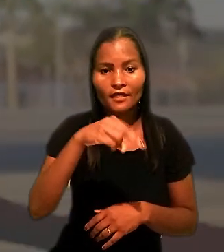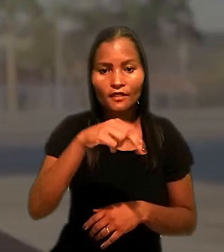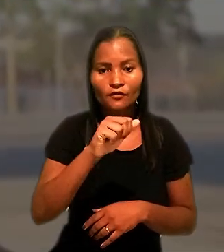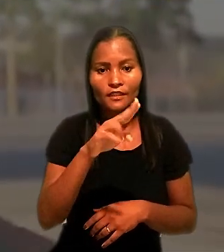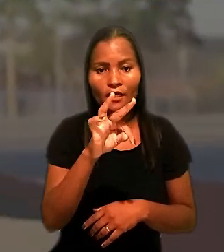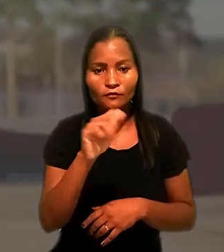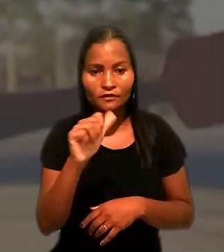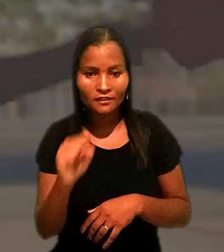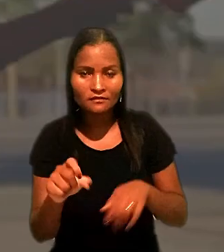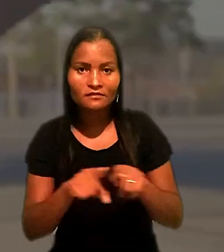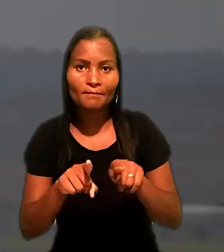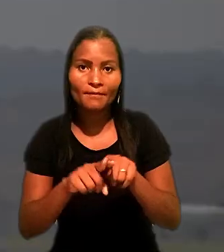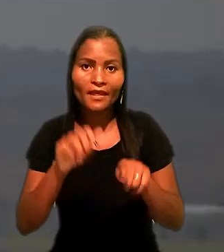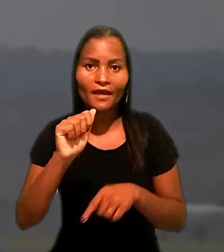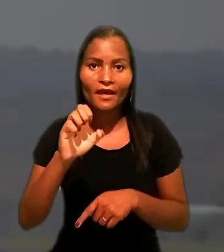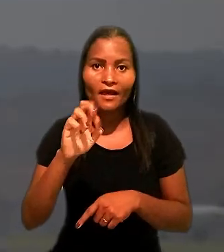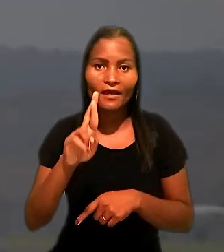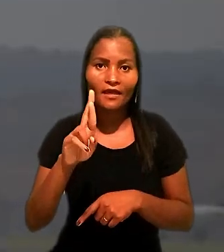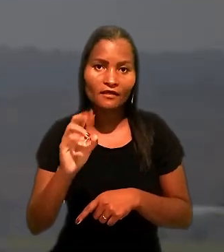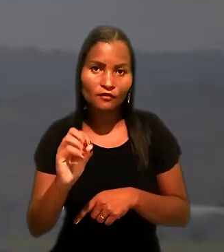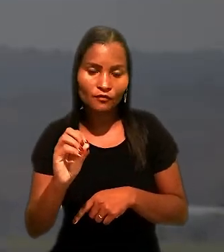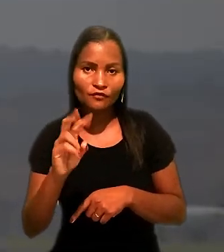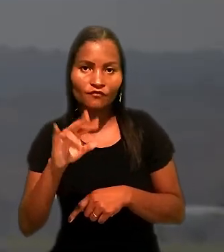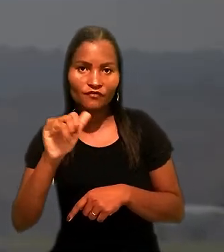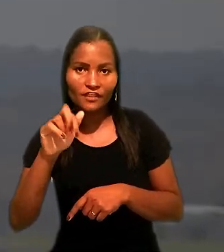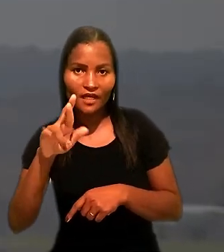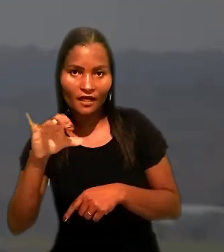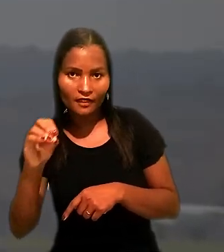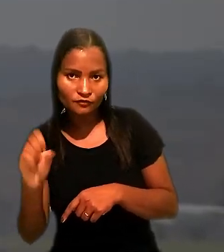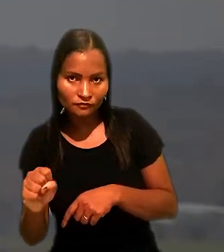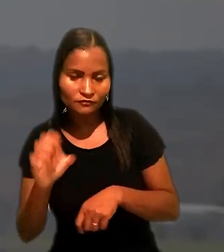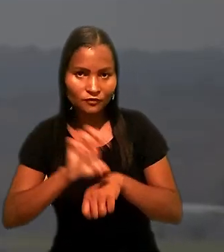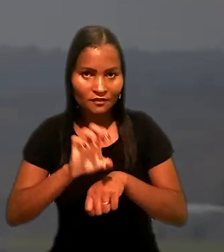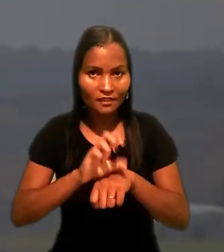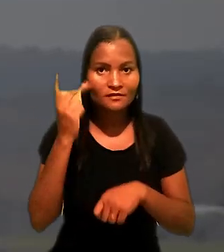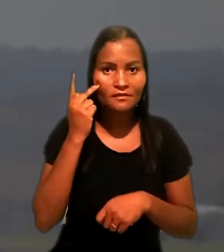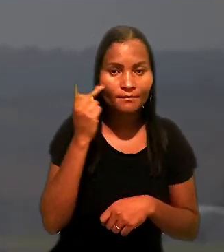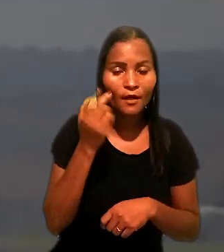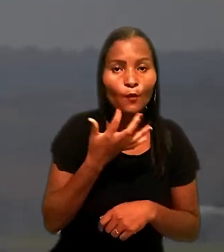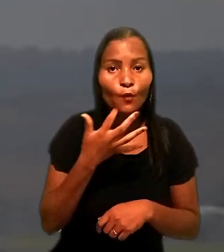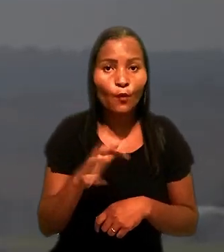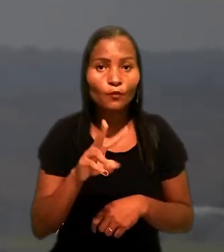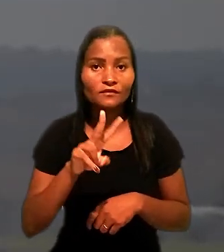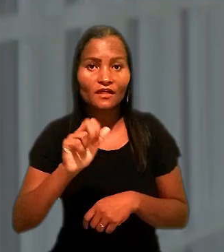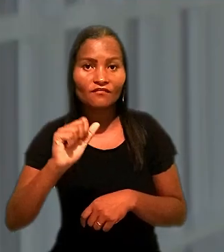e o Sindicato dos Aeroviários do Estado de São Paulo contra a antiga companhia aérea VASP.